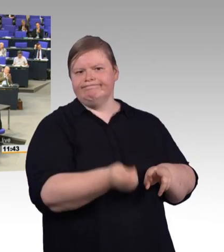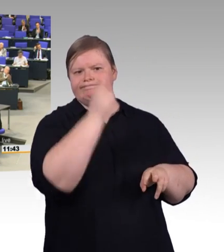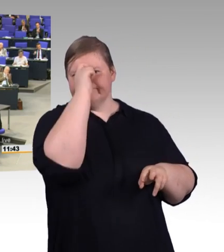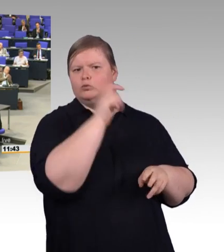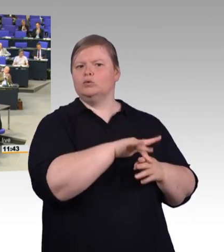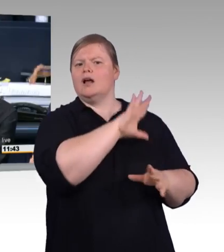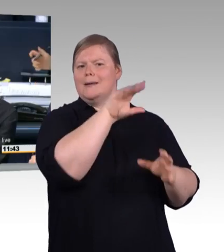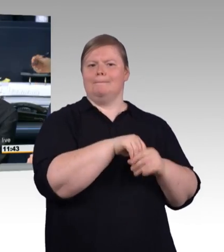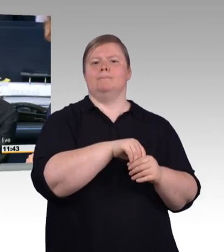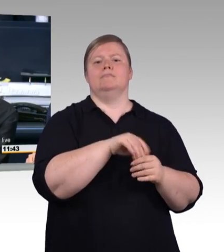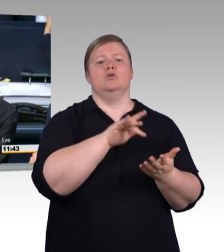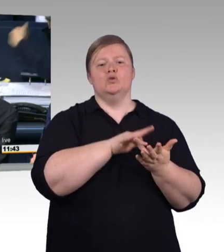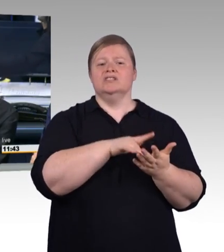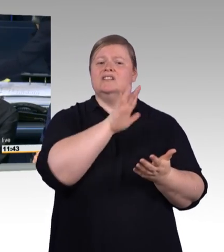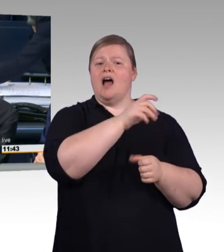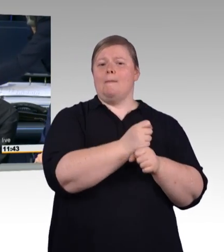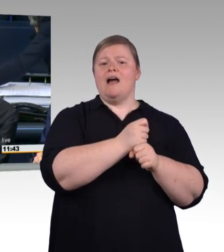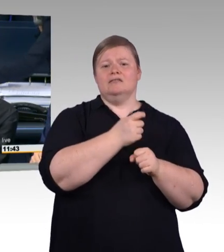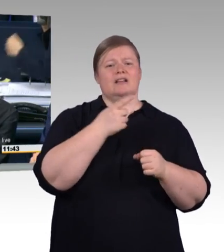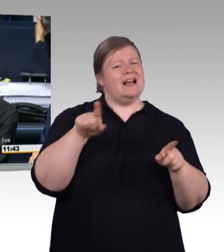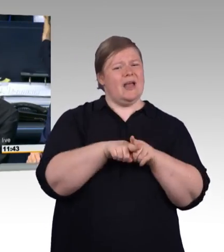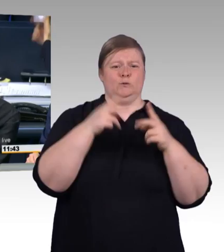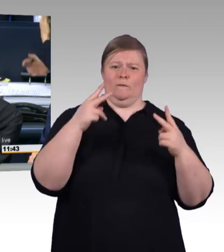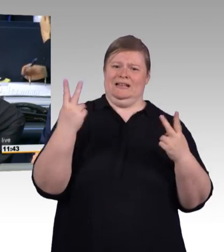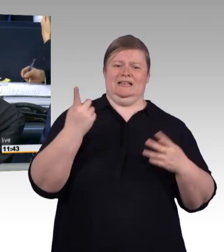(Präsidium) Vielen Dank, als nächste Rednerin hat das Wort die Kollegin Yasmin Fahimi, SPD-Fraktion.